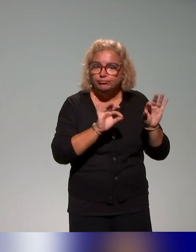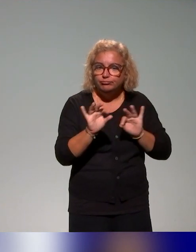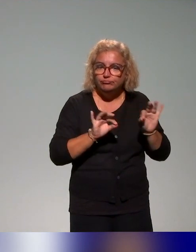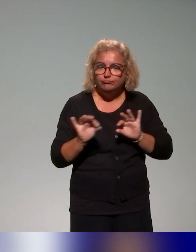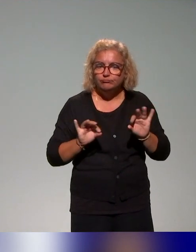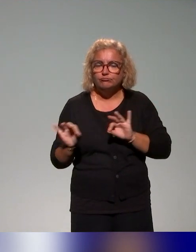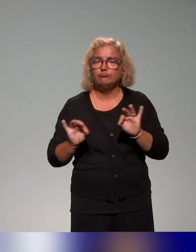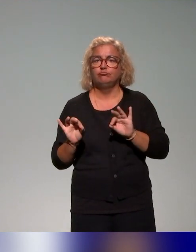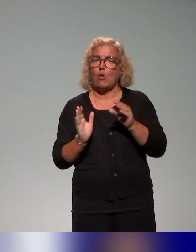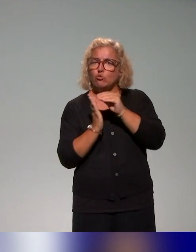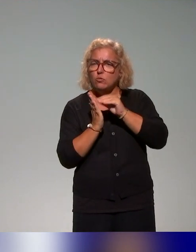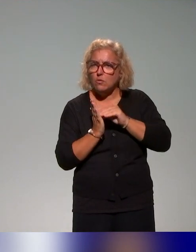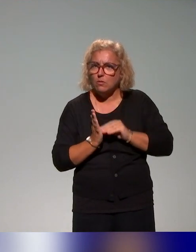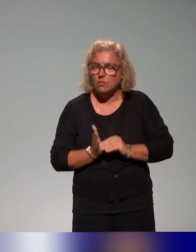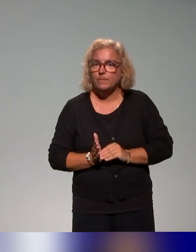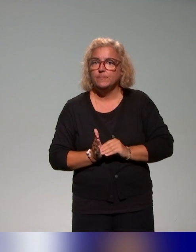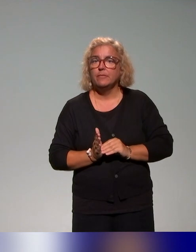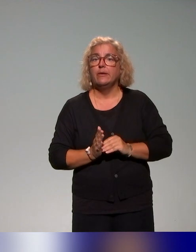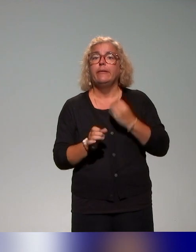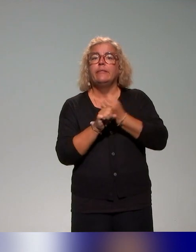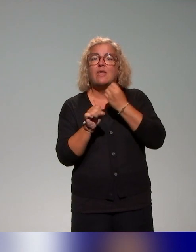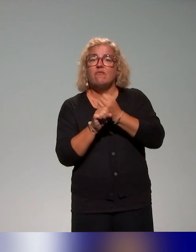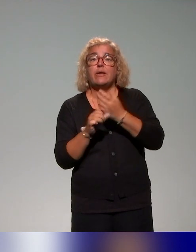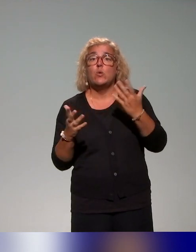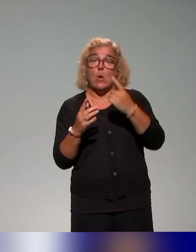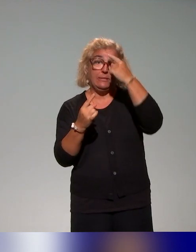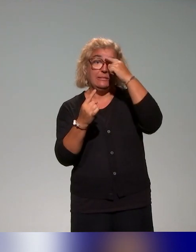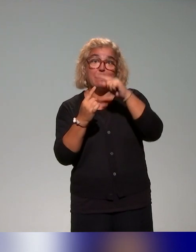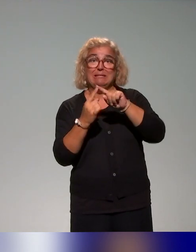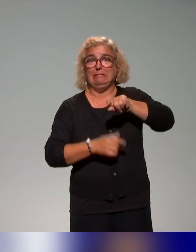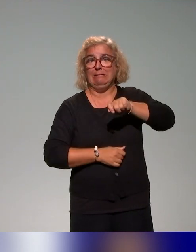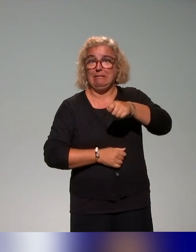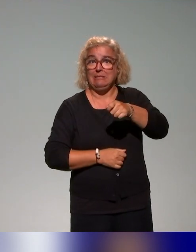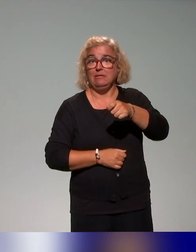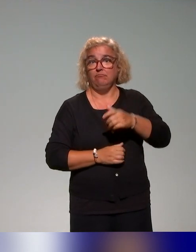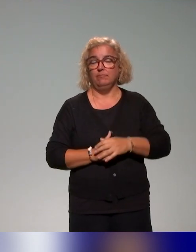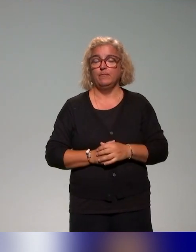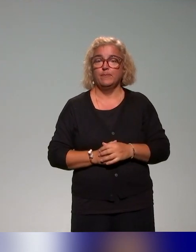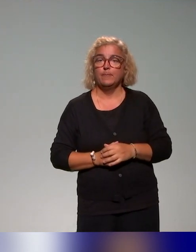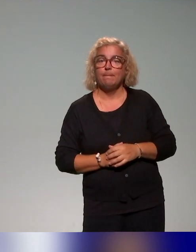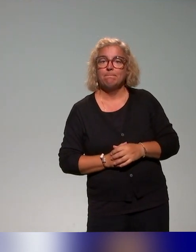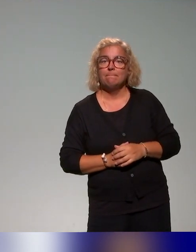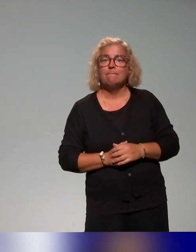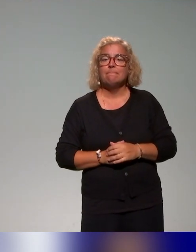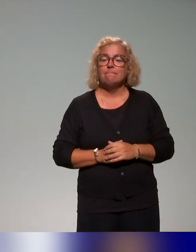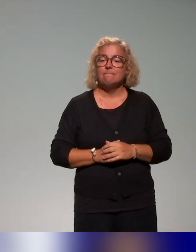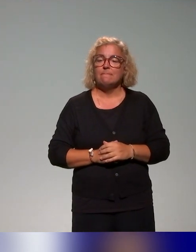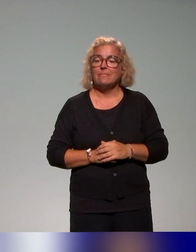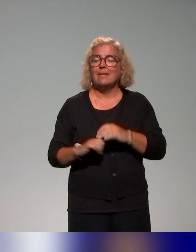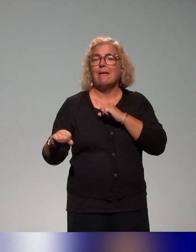travaillé à partir de thématiques clés, en ciblant des thématiques. Les actions de formation qu'on a recensées, elles concernent